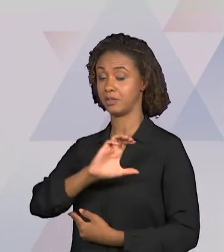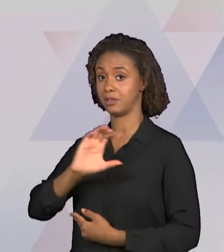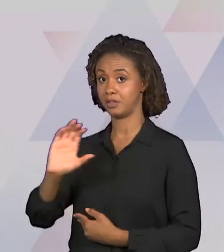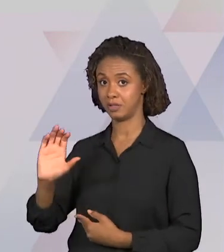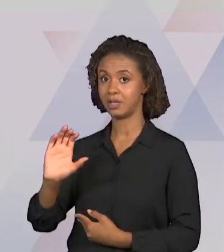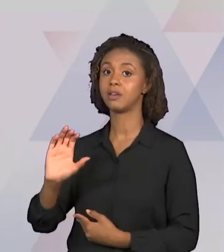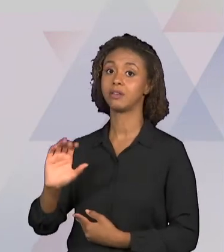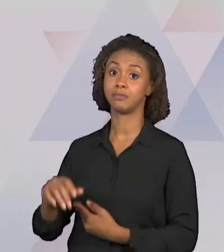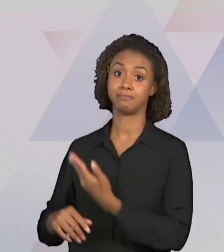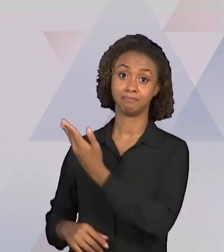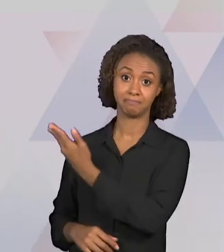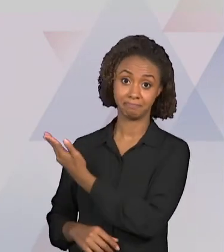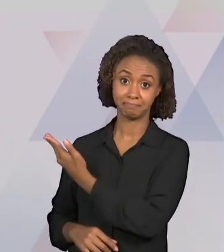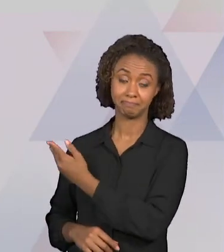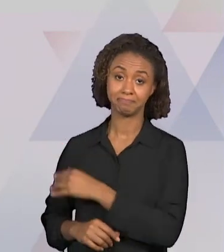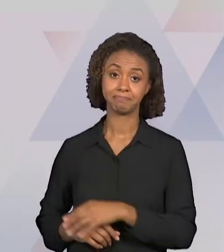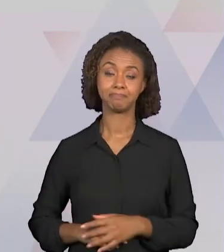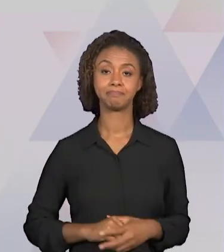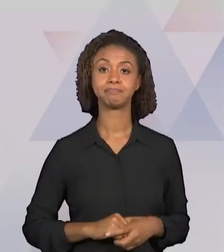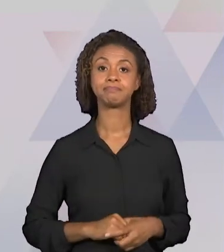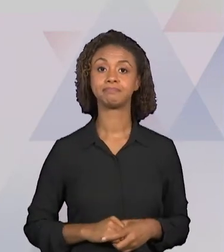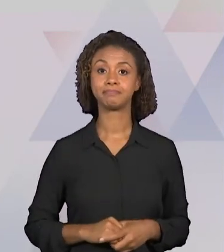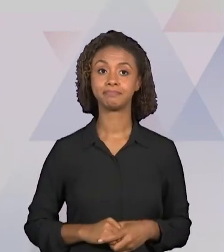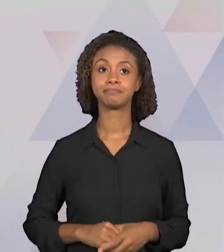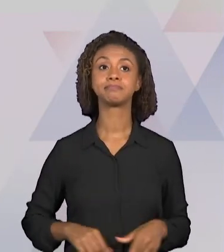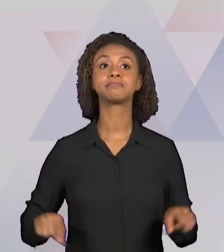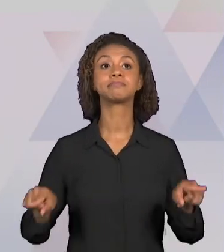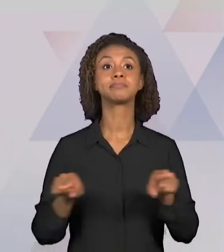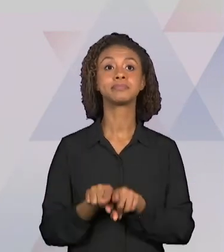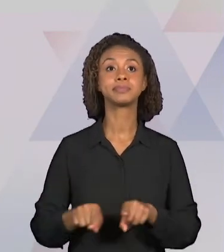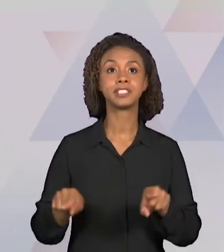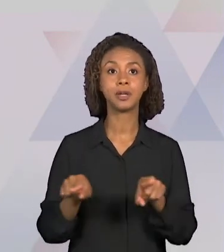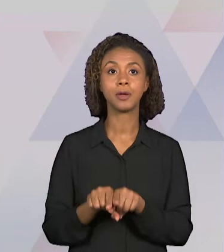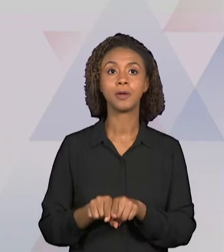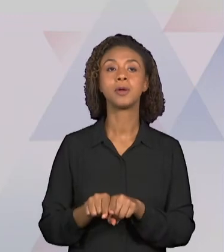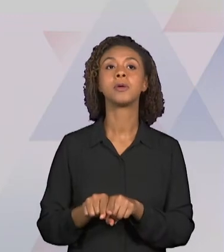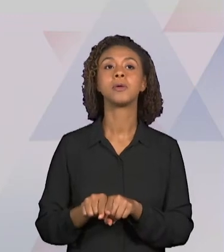COMUM CURRICULAR E AS ORIENTAÇÕES CURRICULARES DO